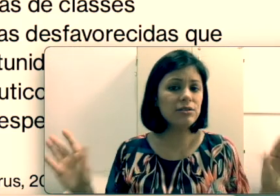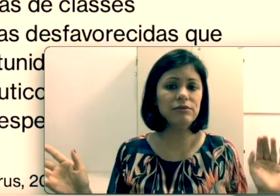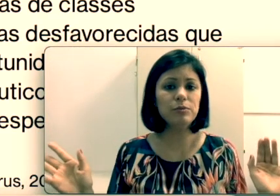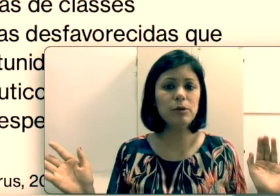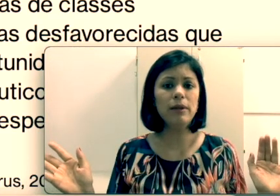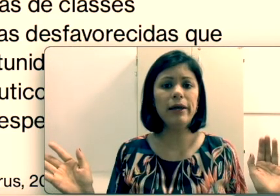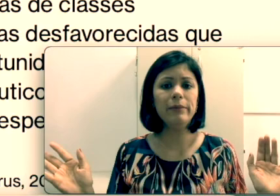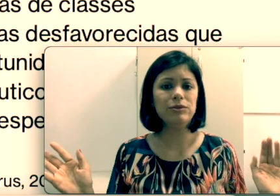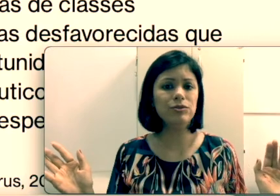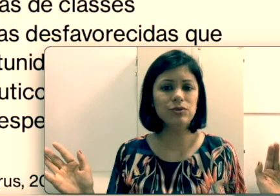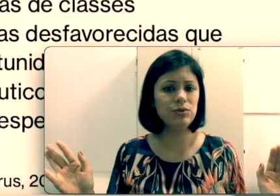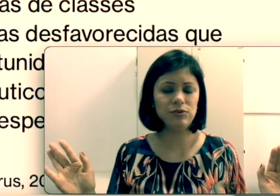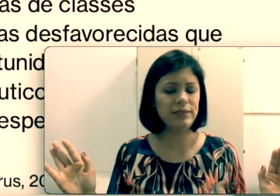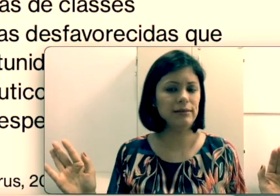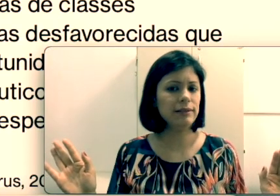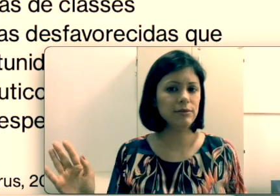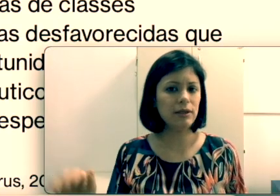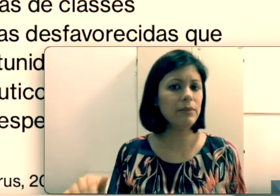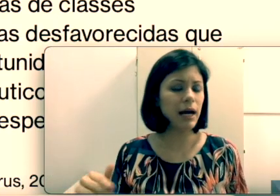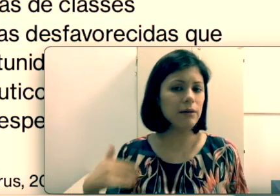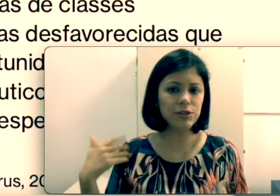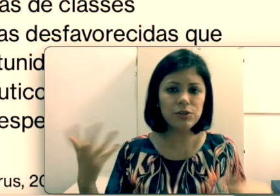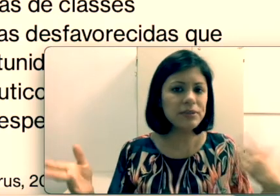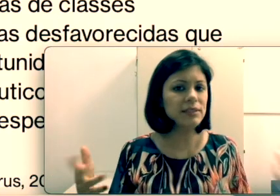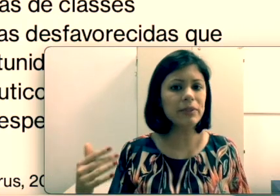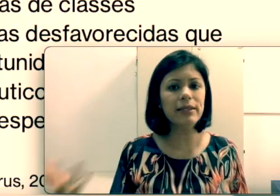o problema. Todos os cursos fazendo leitura labial, a gente não precisa aprender língua